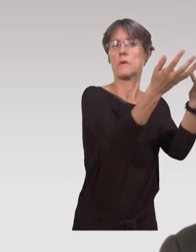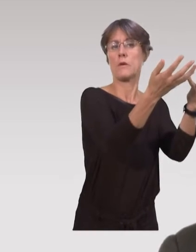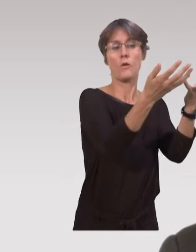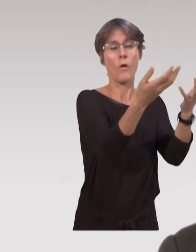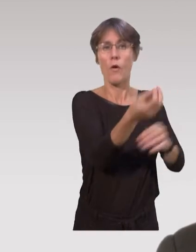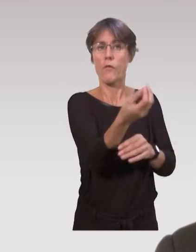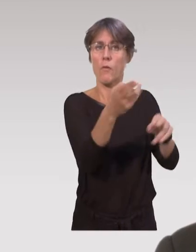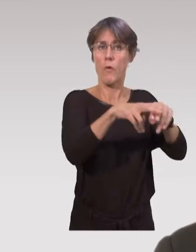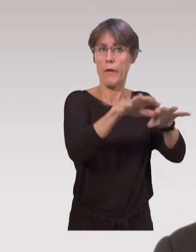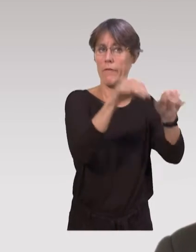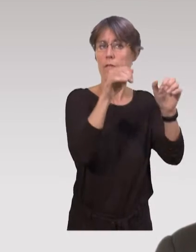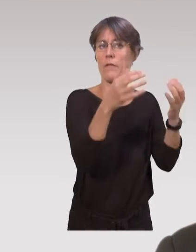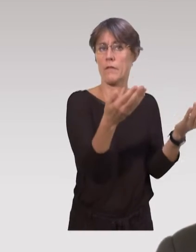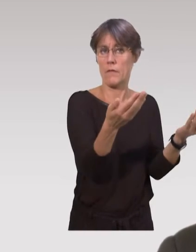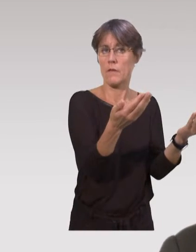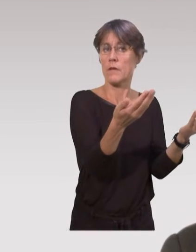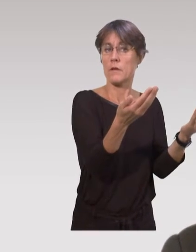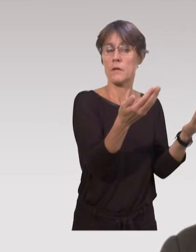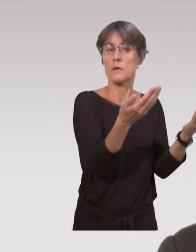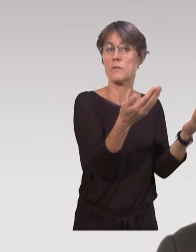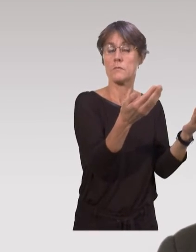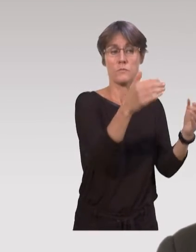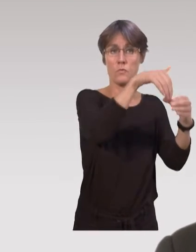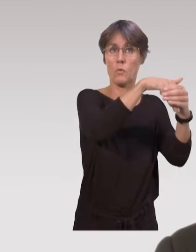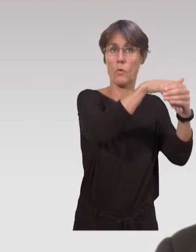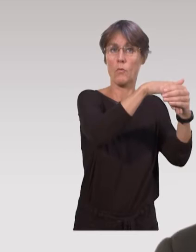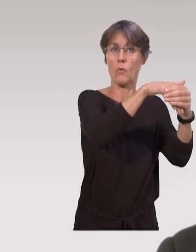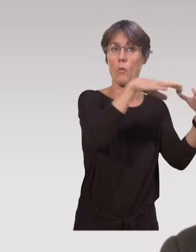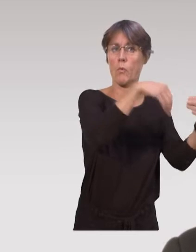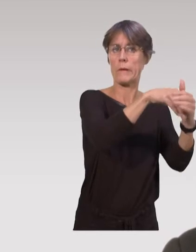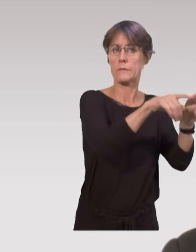justement pour favoriser la natalité et éviter la mortalité infantile.